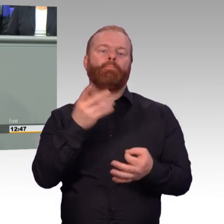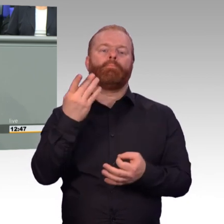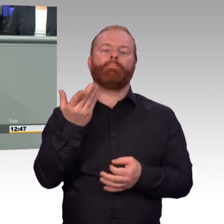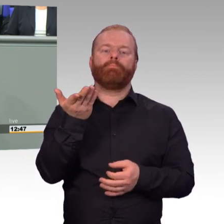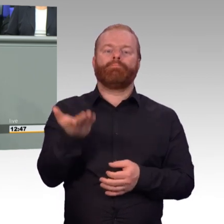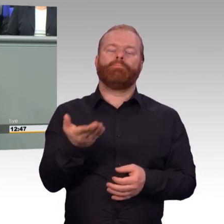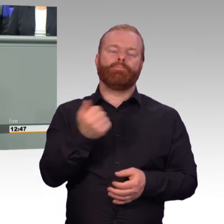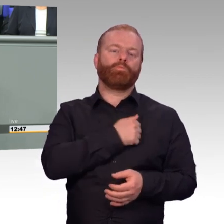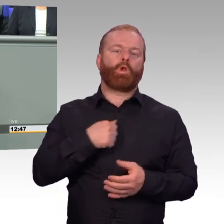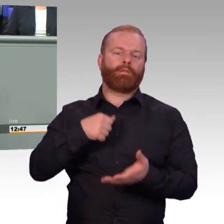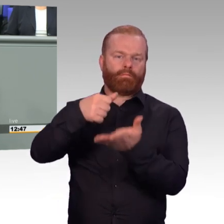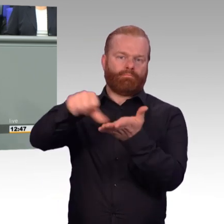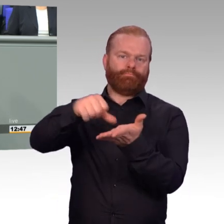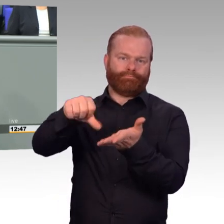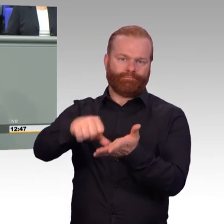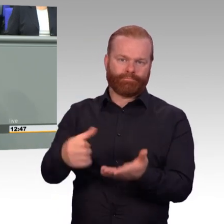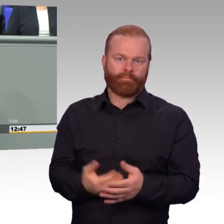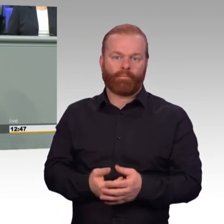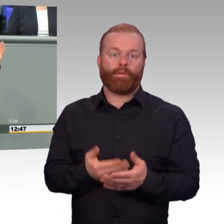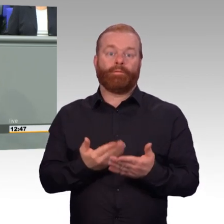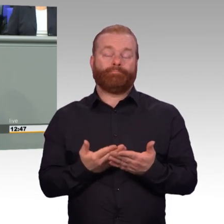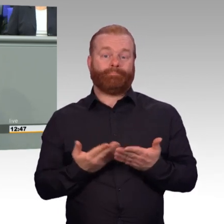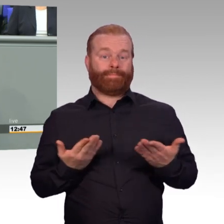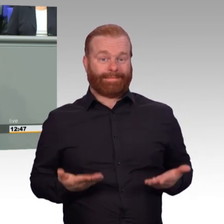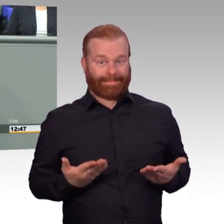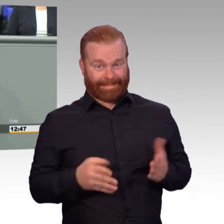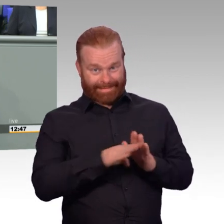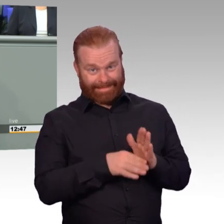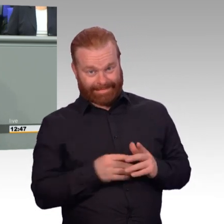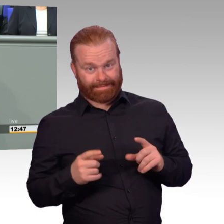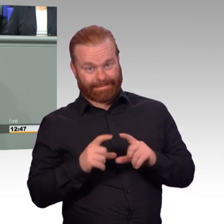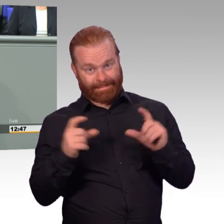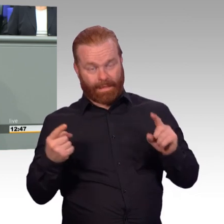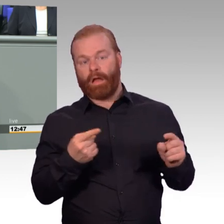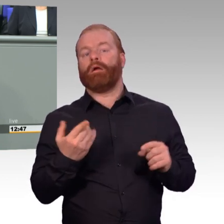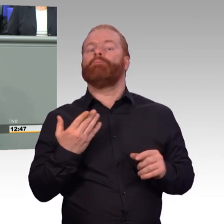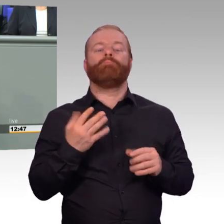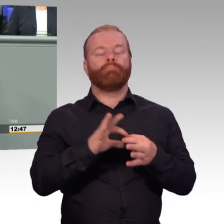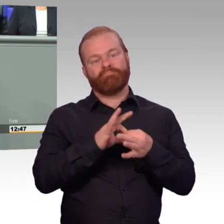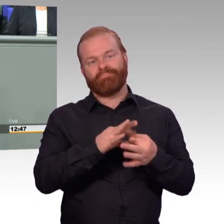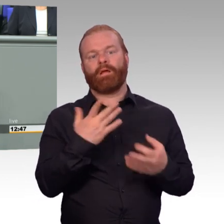dass unter uns der Präsident des Reservistenverbands ist, Oswin Veith, der direkt nach mir sprechen wird.